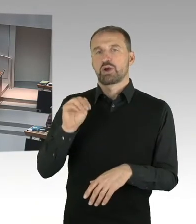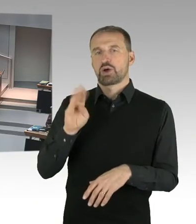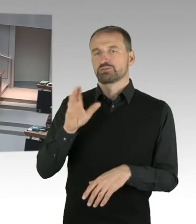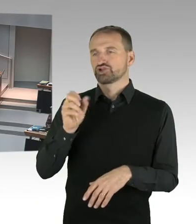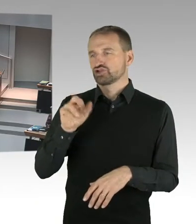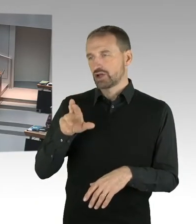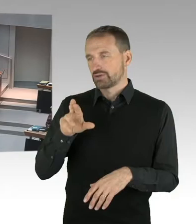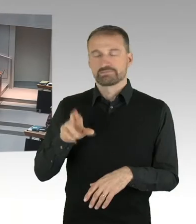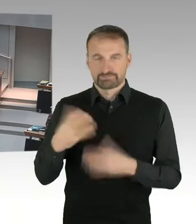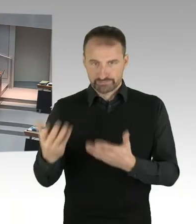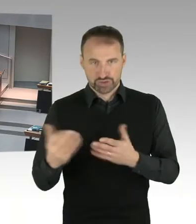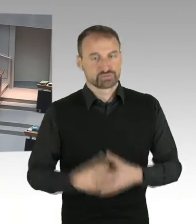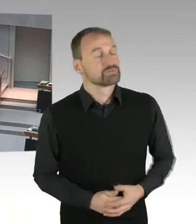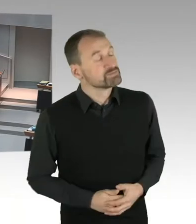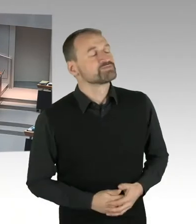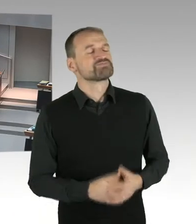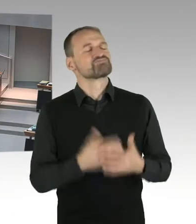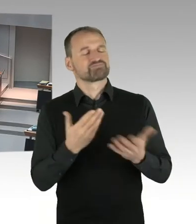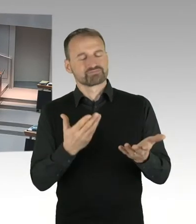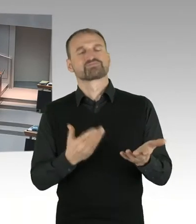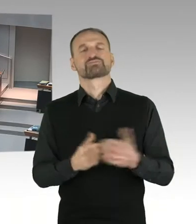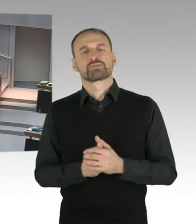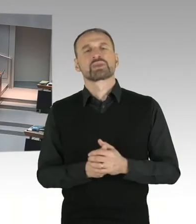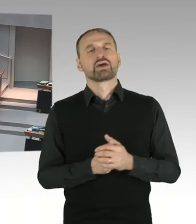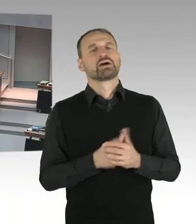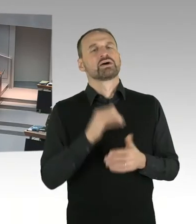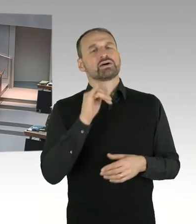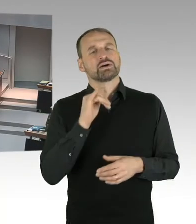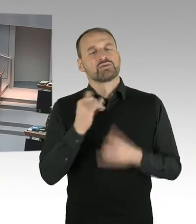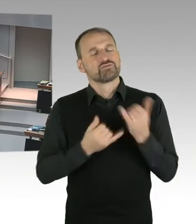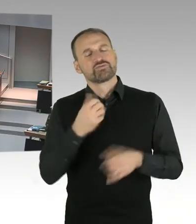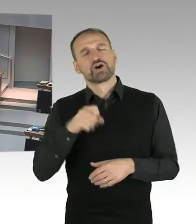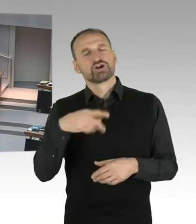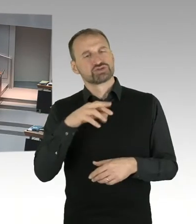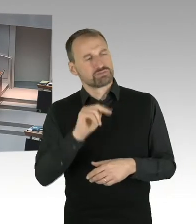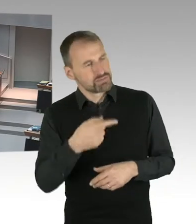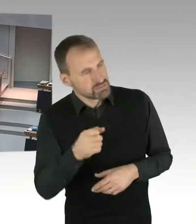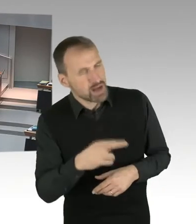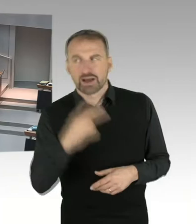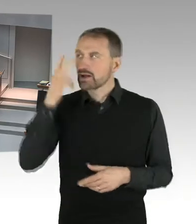was das Land Berlin mit dem, möglicherweise designierten, Eigentümer seit einiger Zeit verhandelt.